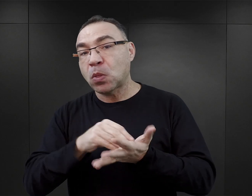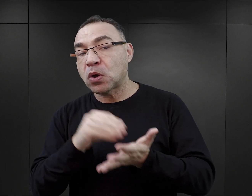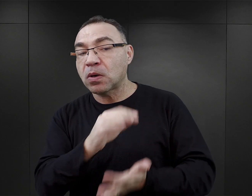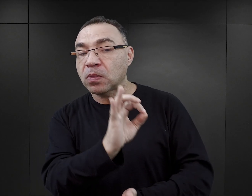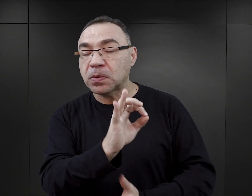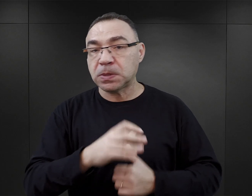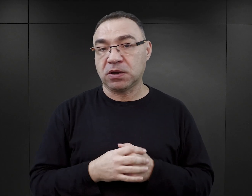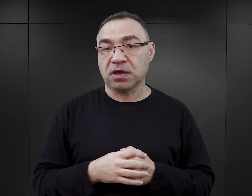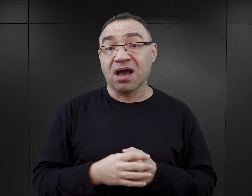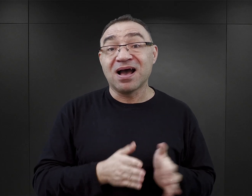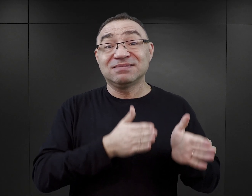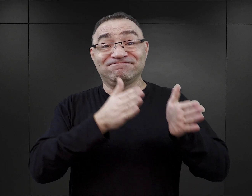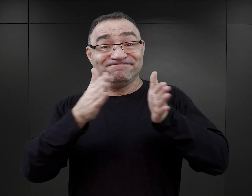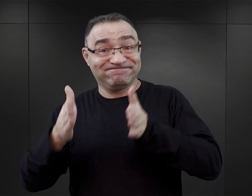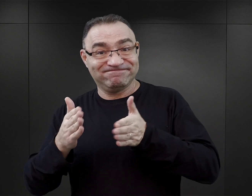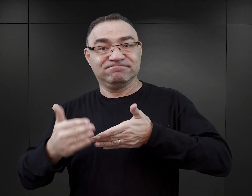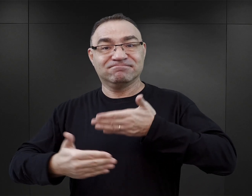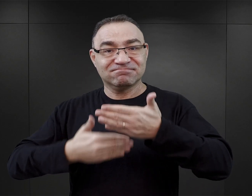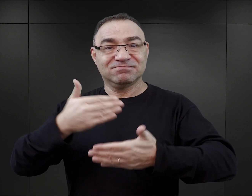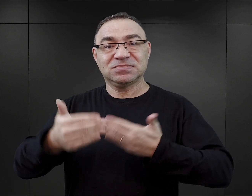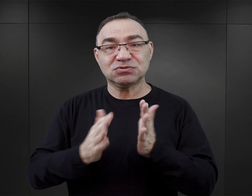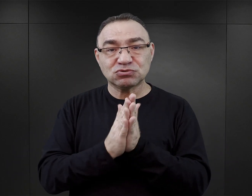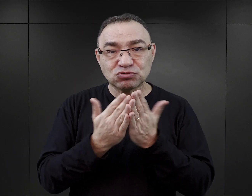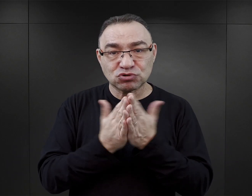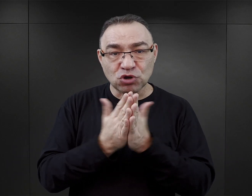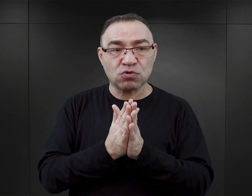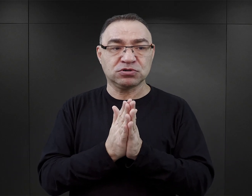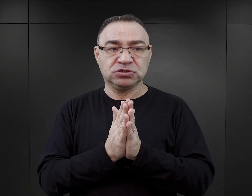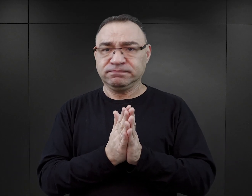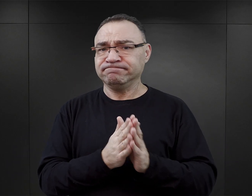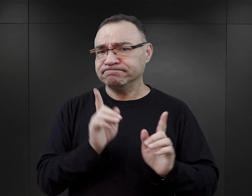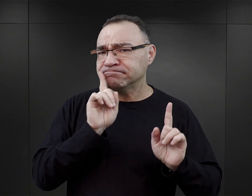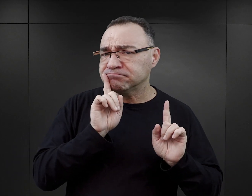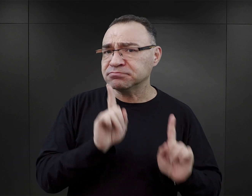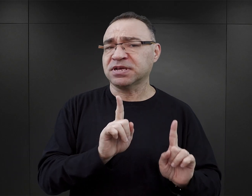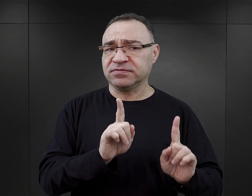Natomiast w dalszym ciągu te książki pozostawały blisko autentycznego doświadczenia Auschwitz.